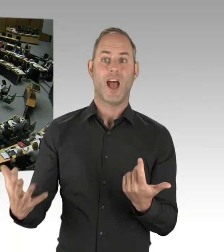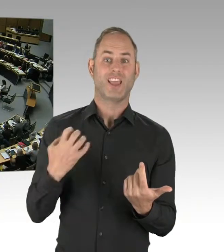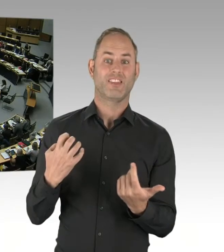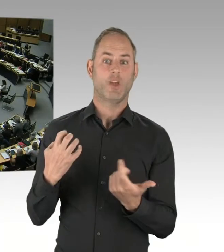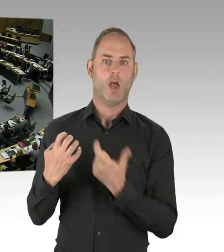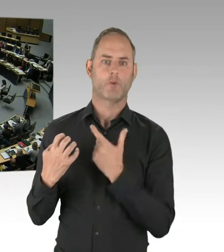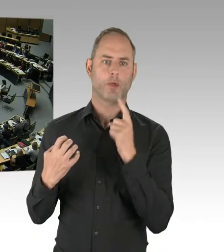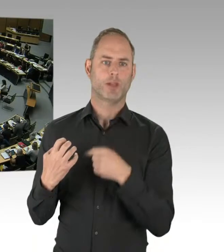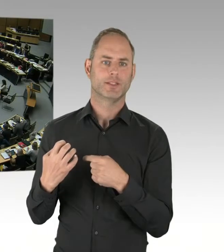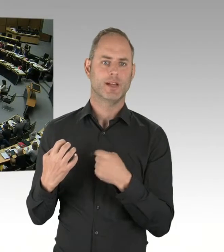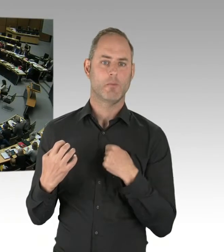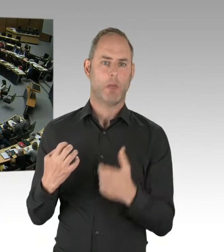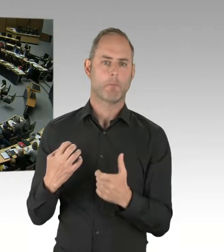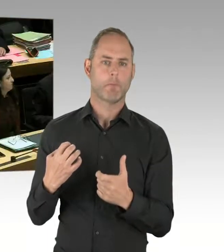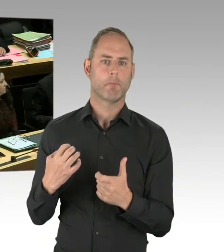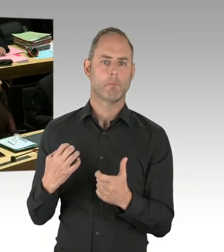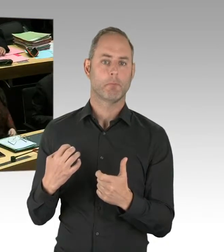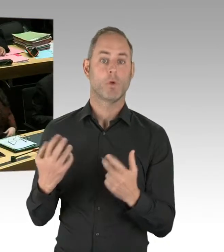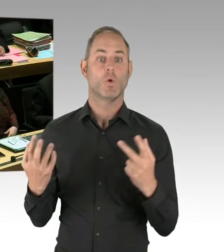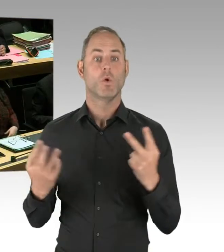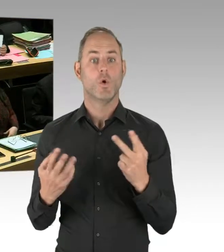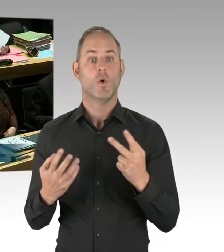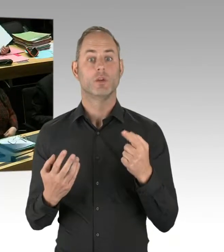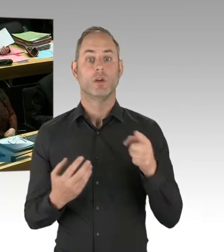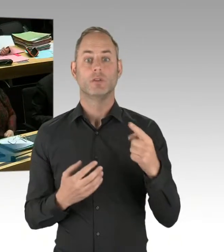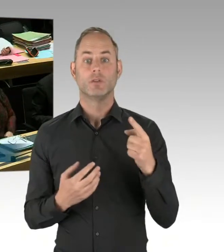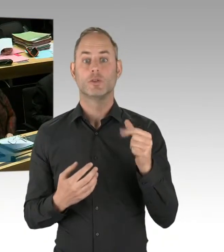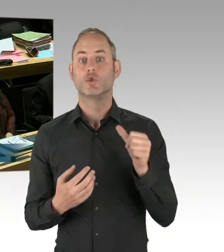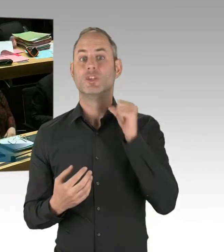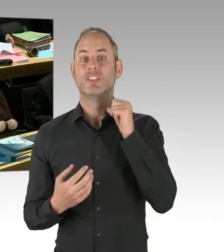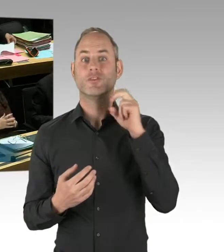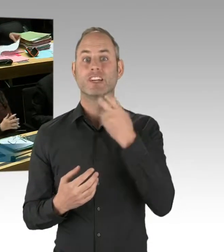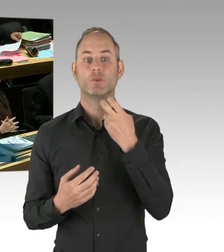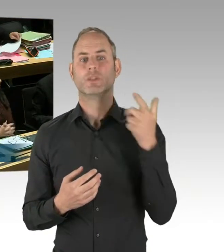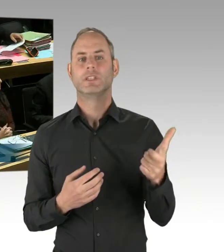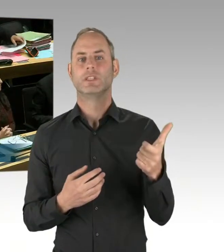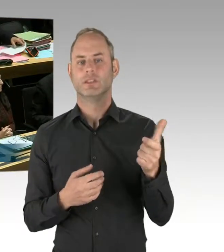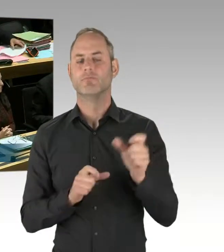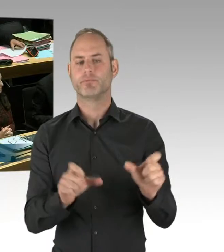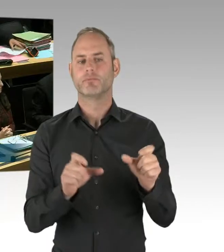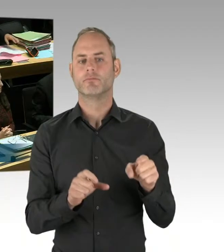(Rednerwechsel) Frau Präsidentin, meine sehr geehrten Damen und Herren, sehr geehrter Herr Abgeordneter Dregger,